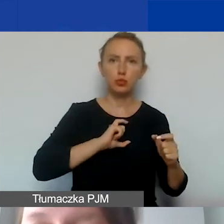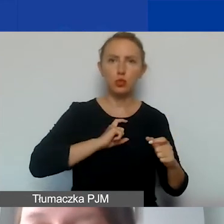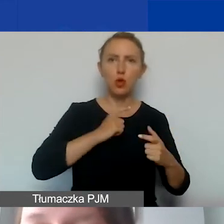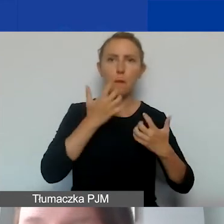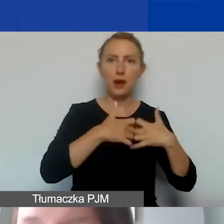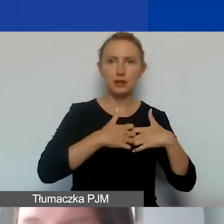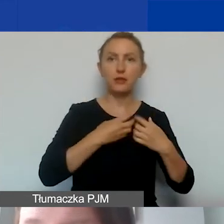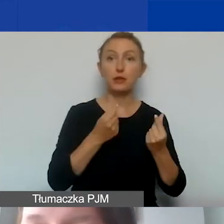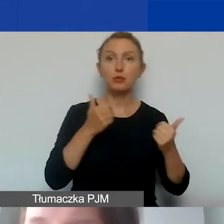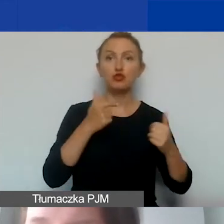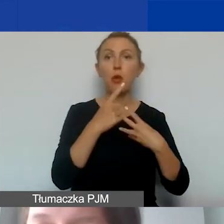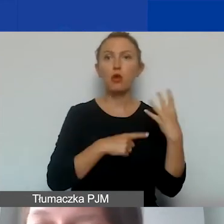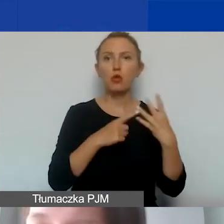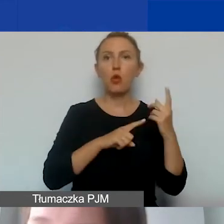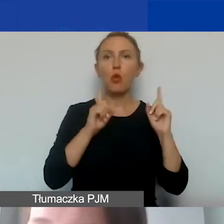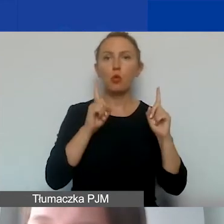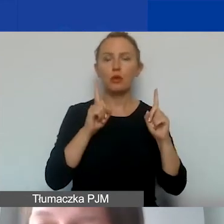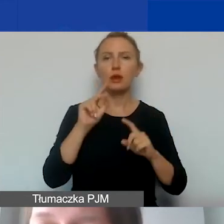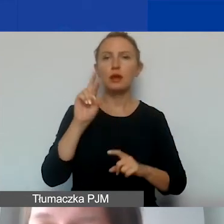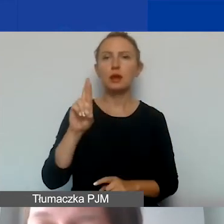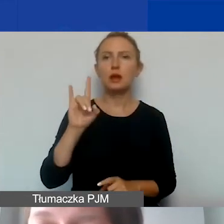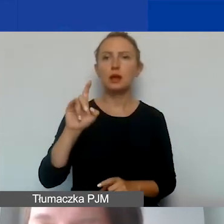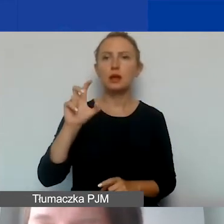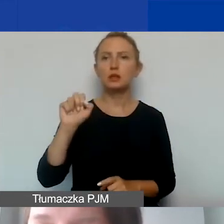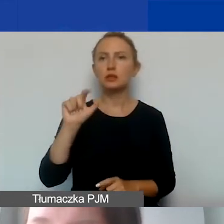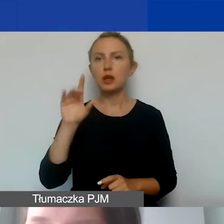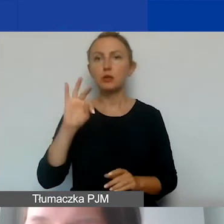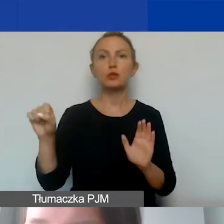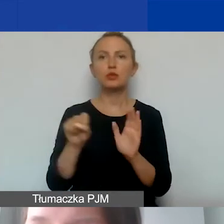możemy rozliczać je ryczałtem w maksymalnej kwocie 15%